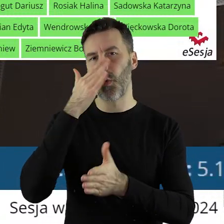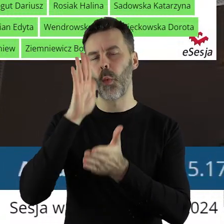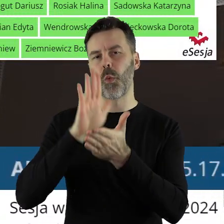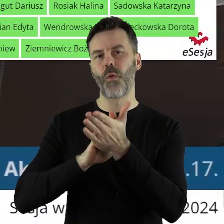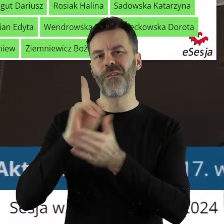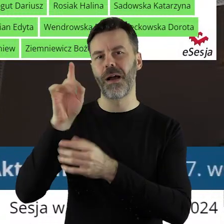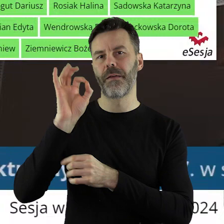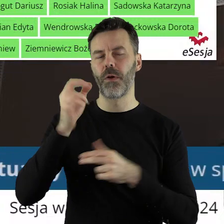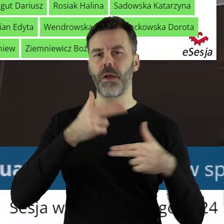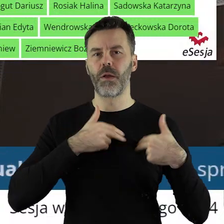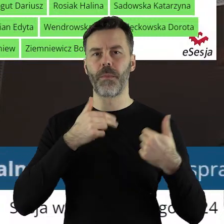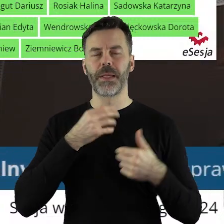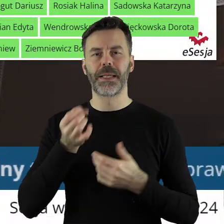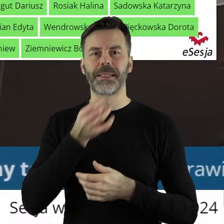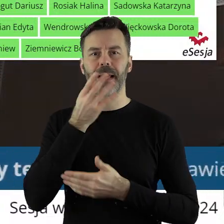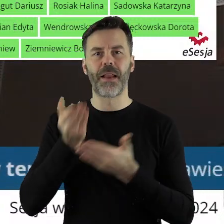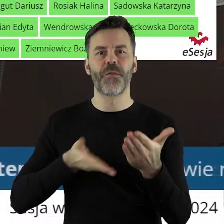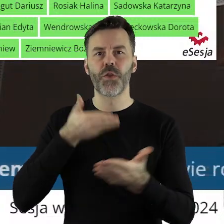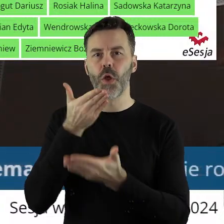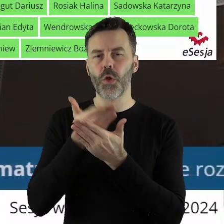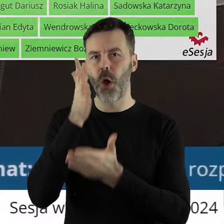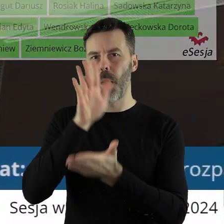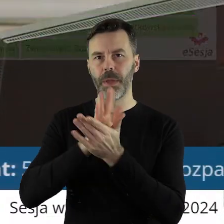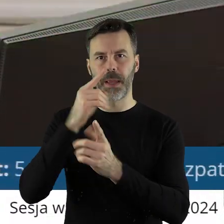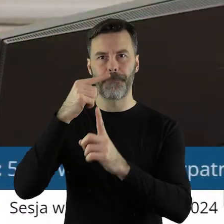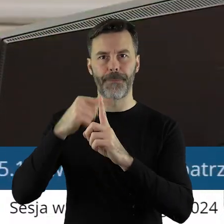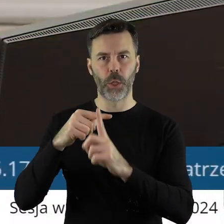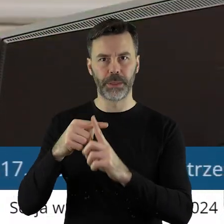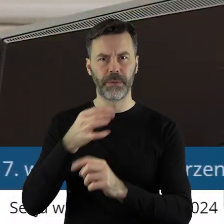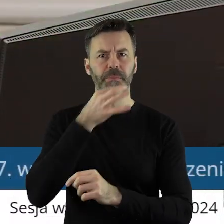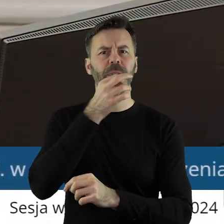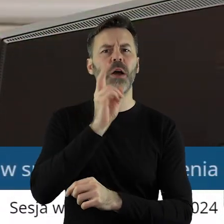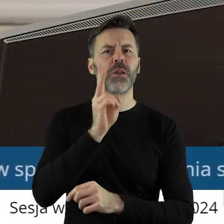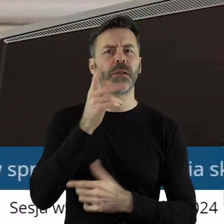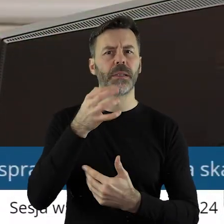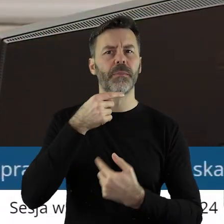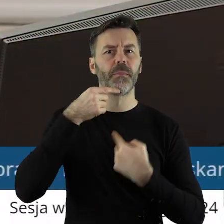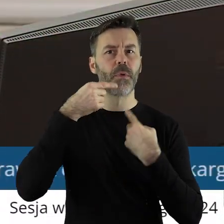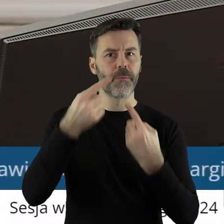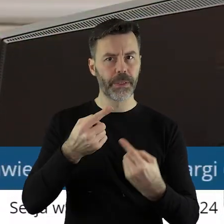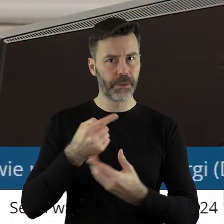przez Komisję Skarg, Wniosków i Petycji. Czy ktoś z państwa radnych chciałby zabrać głos w tym punkcie?